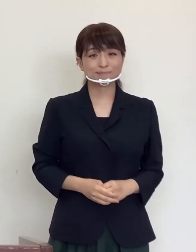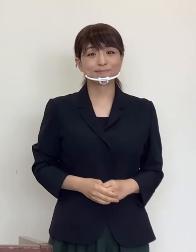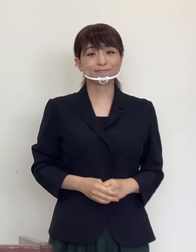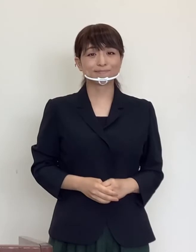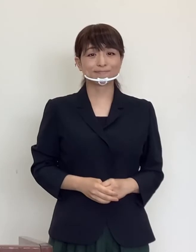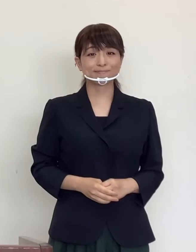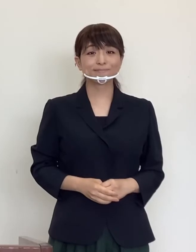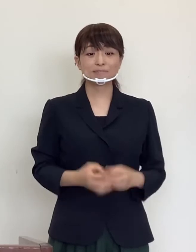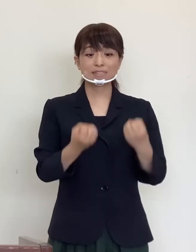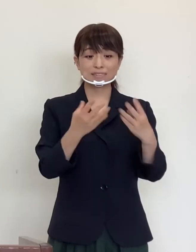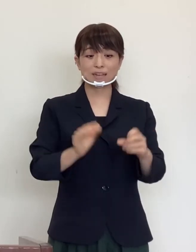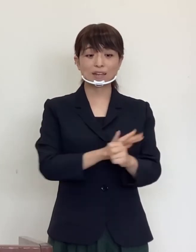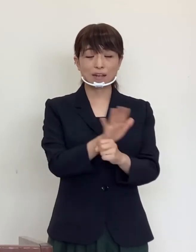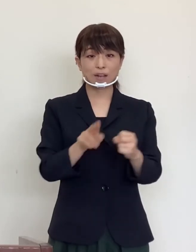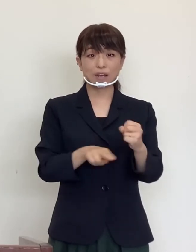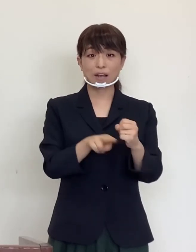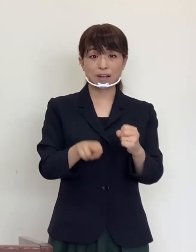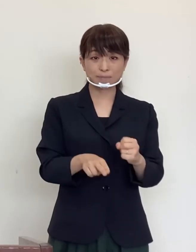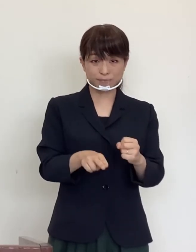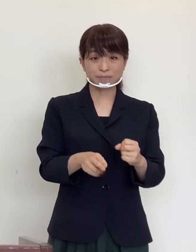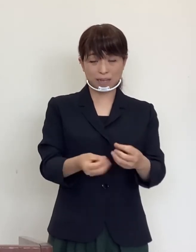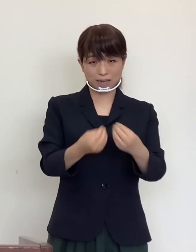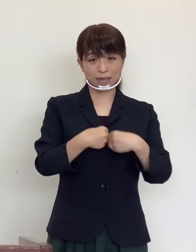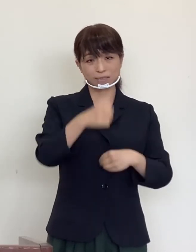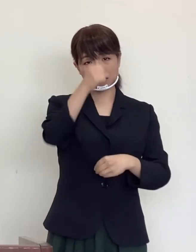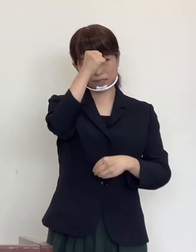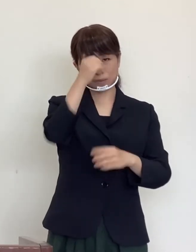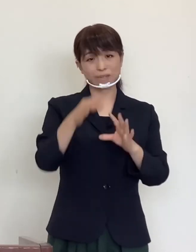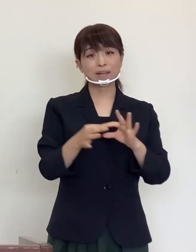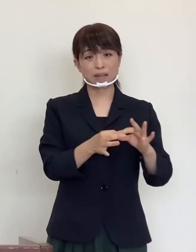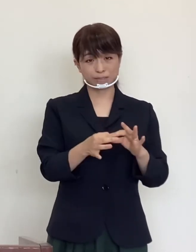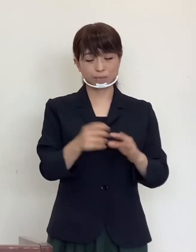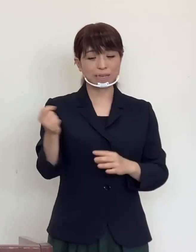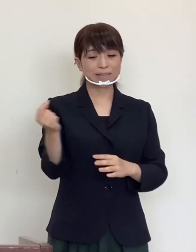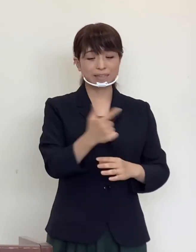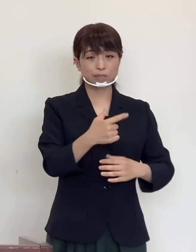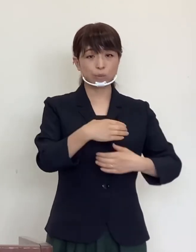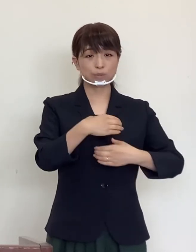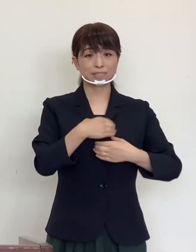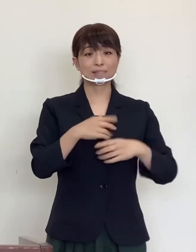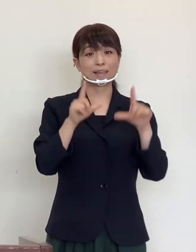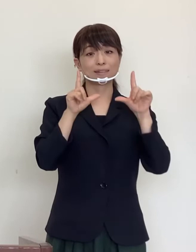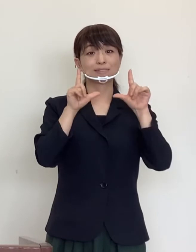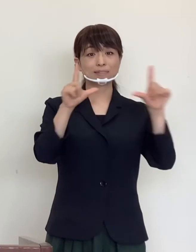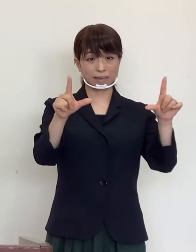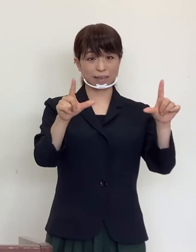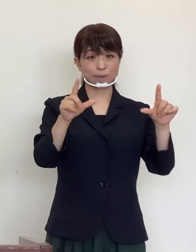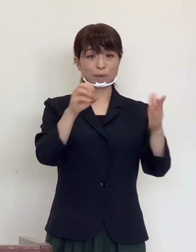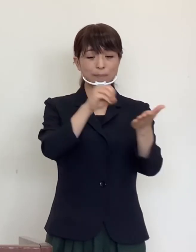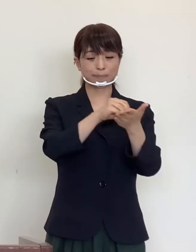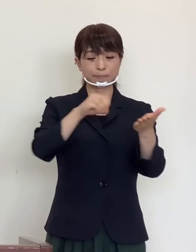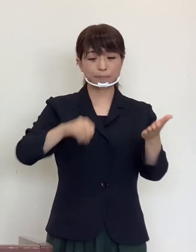新型コロナウイルス感染症に関する 「緊急事態宣言」は解除されておりますが